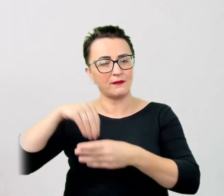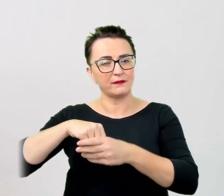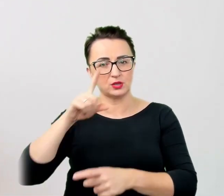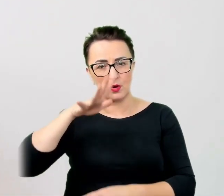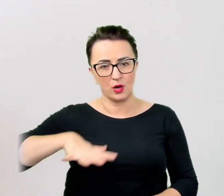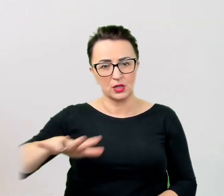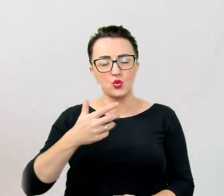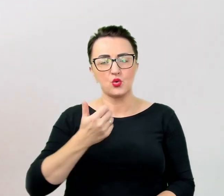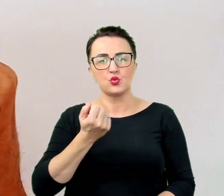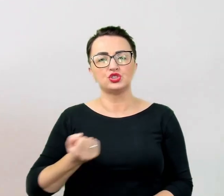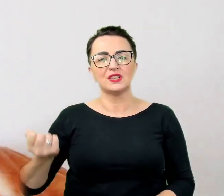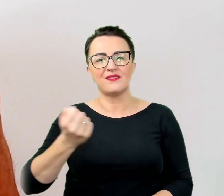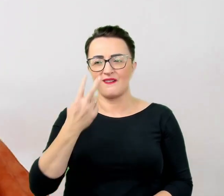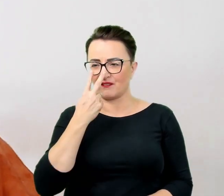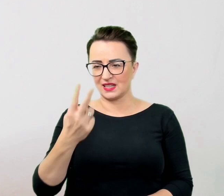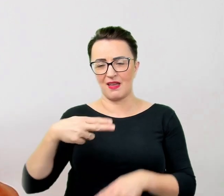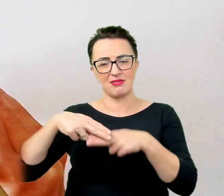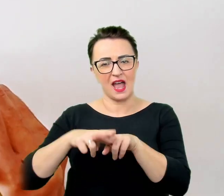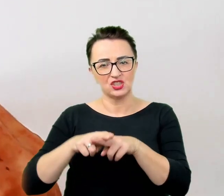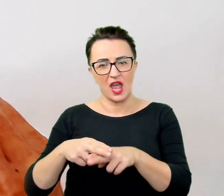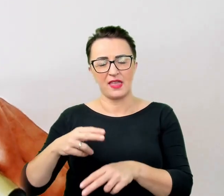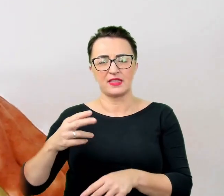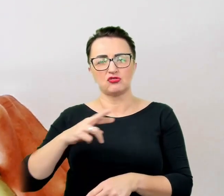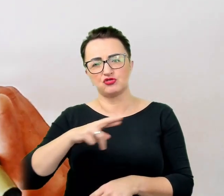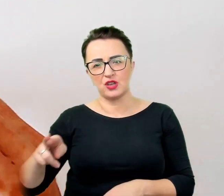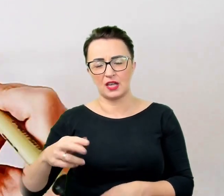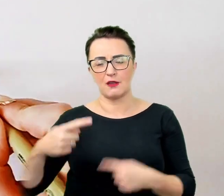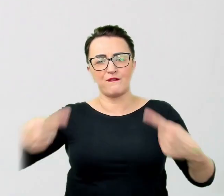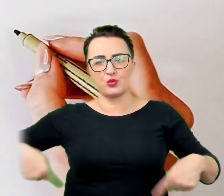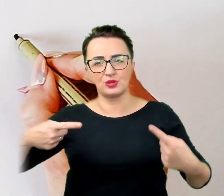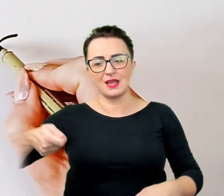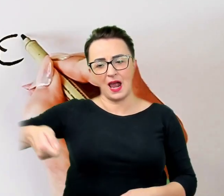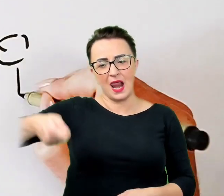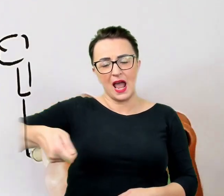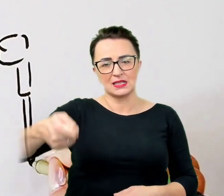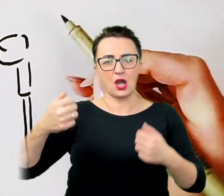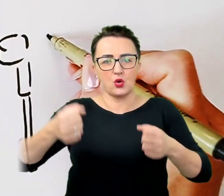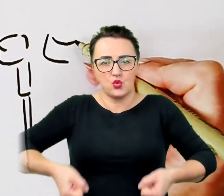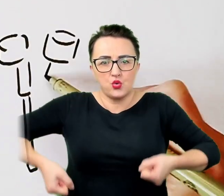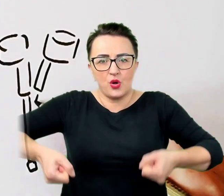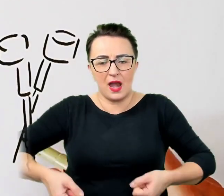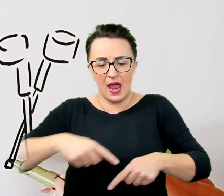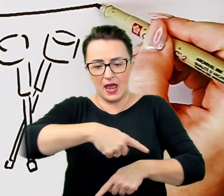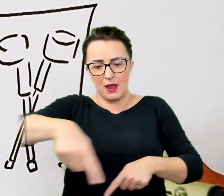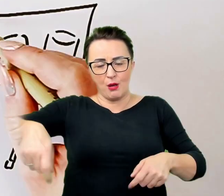wózek, laska, kule, chodzik, balkonik i tym podobne, zmienia się standardowe postrzeganie strefy osobistej.